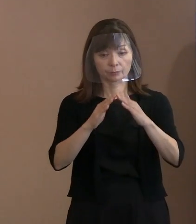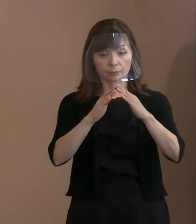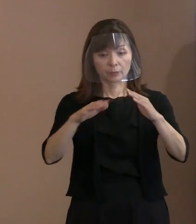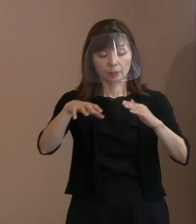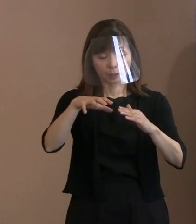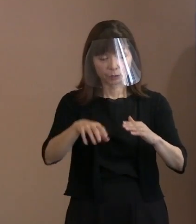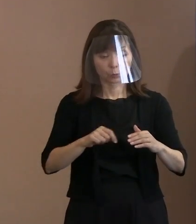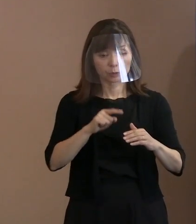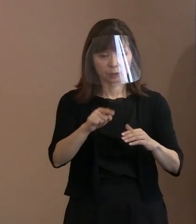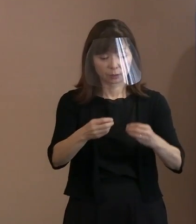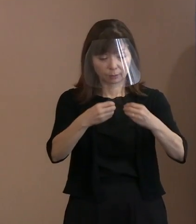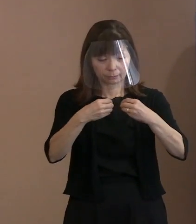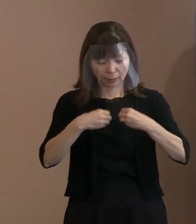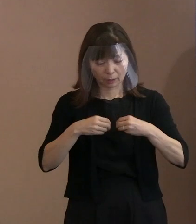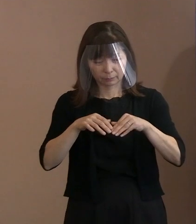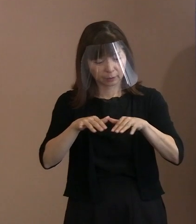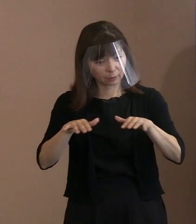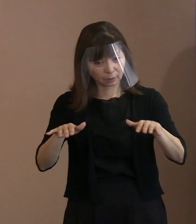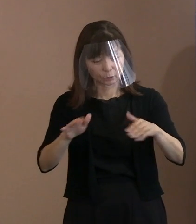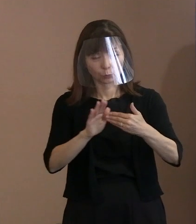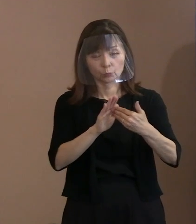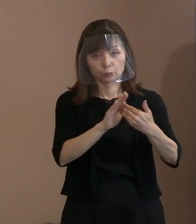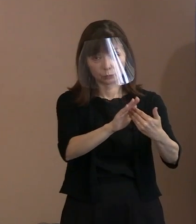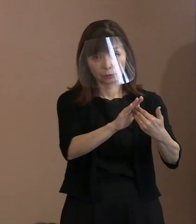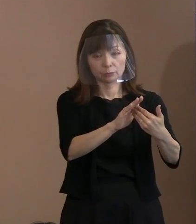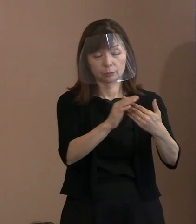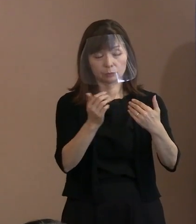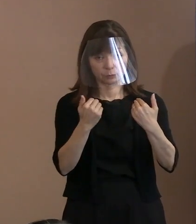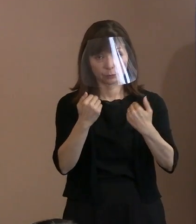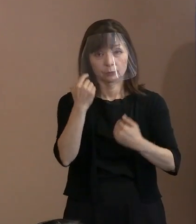やれば良いのではないか というふうに思います｡